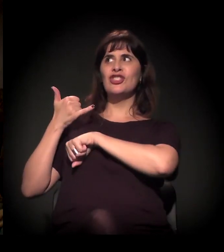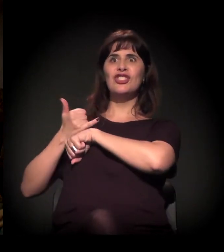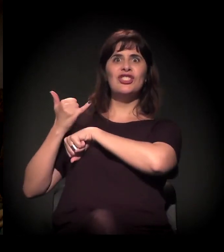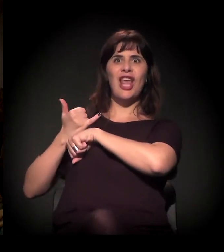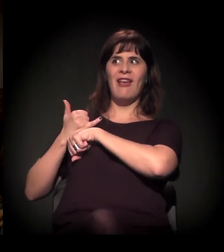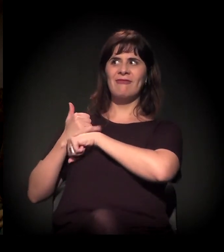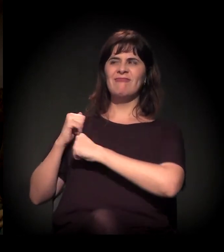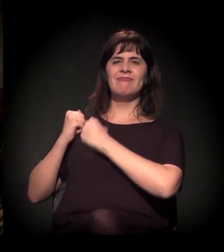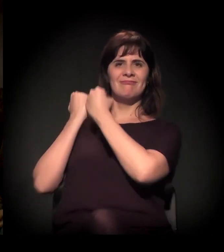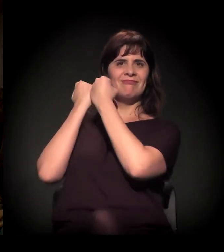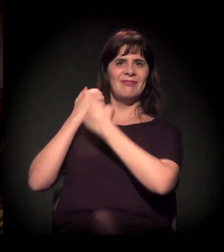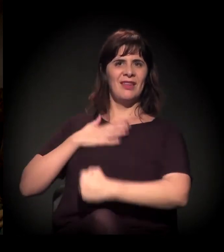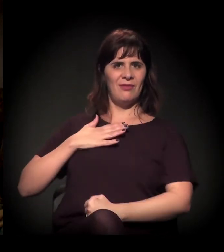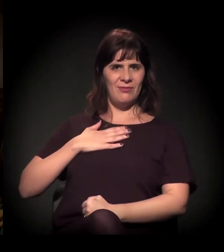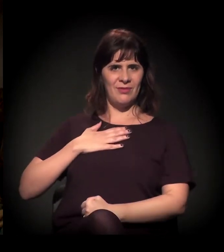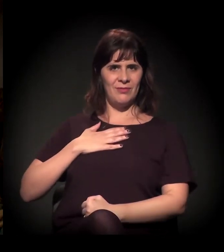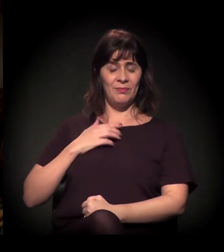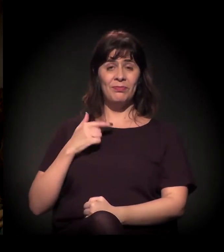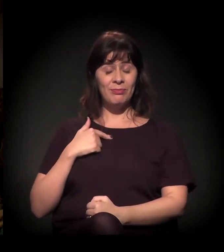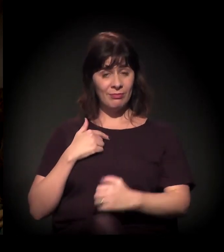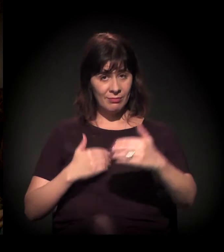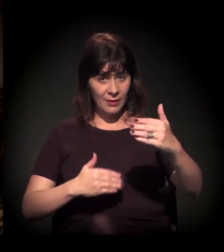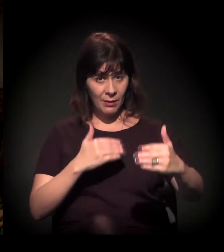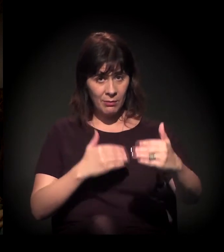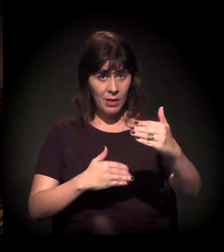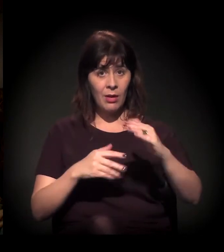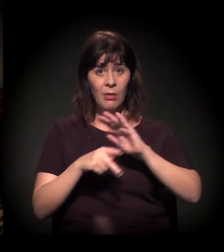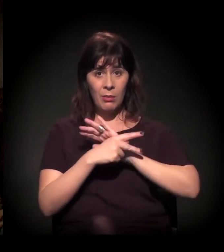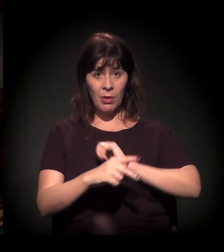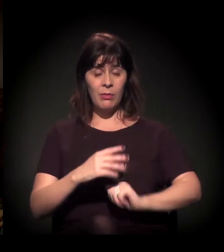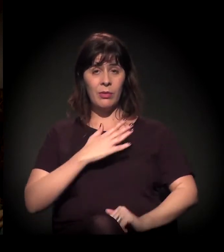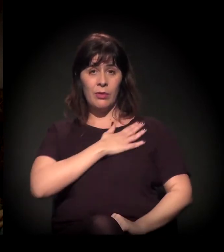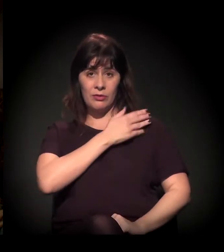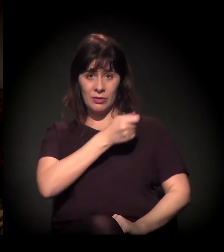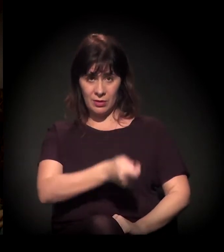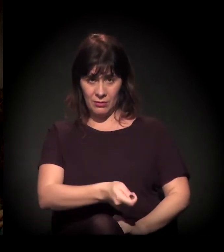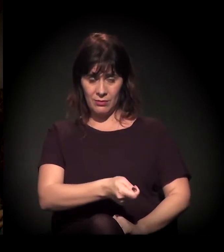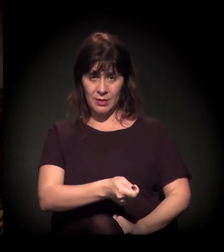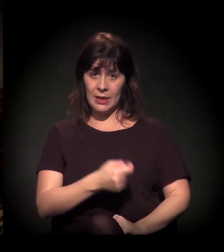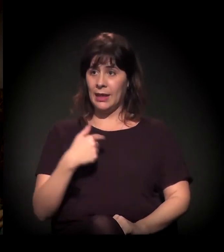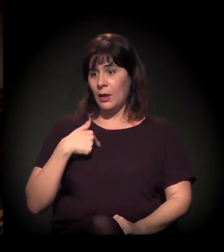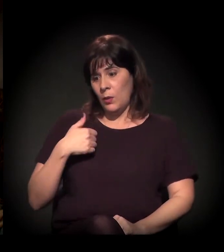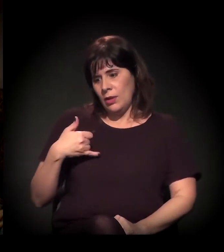No período da ditadura militar eu tenho 60 anos, posso falar disso rapidamente –,